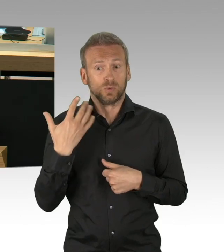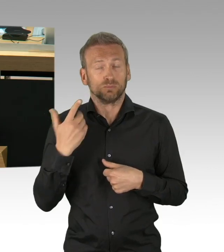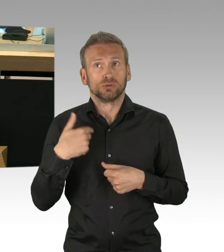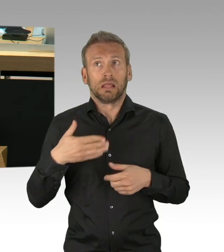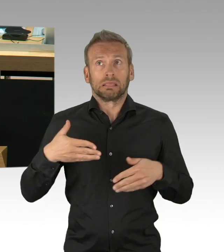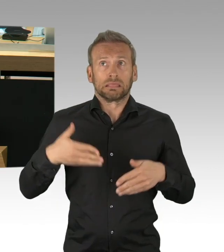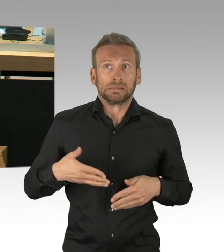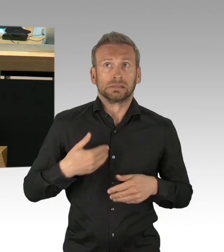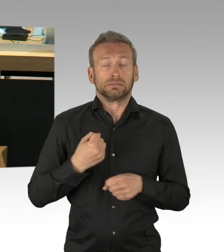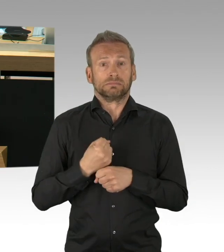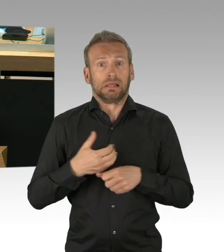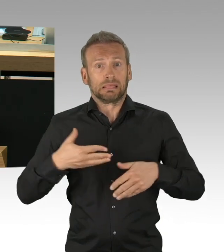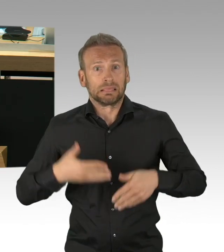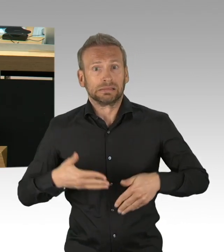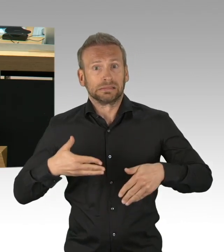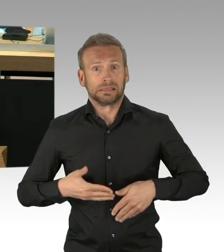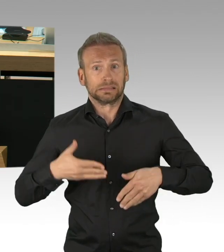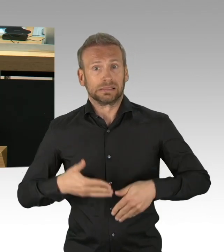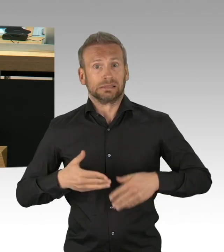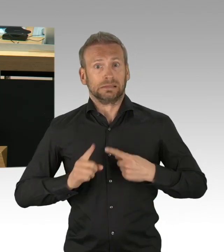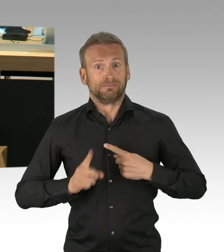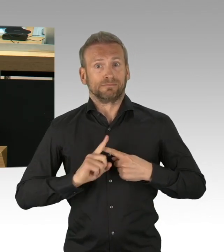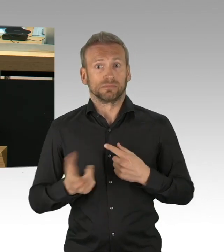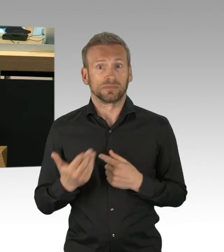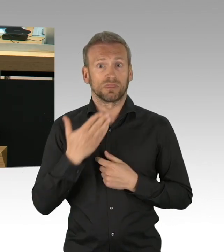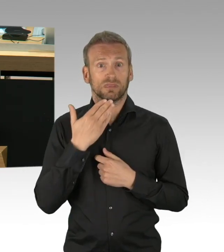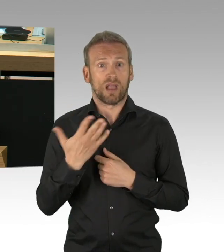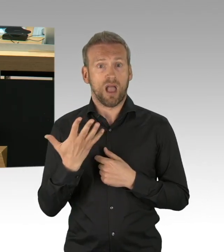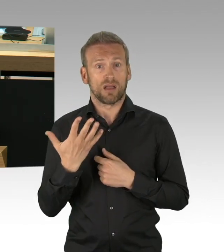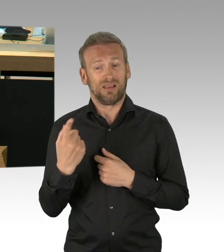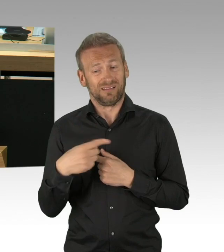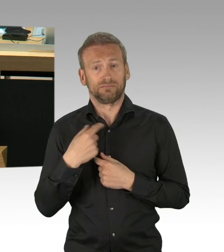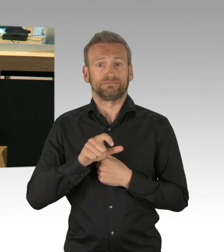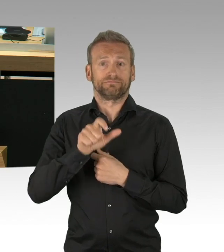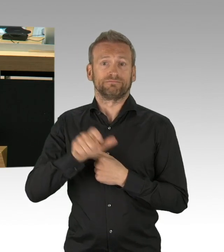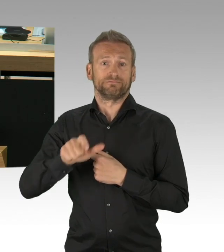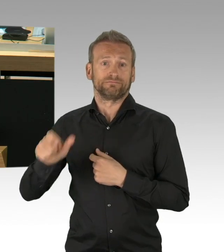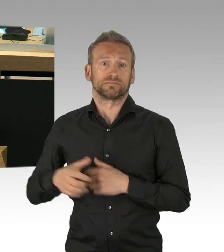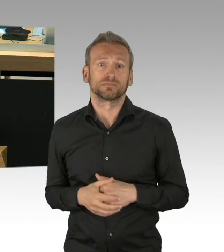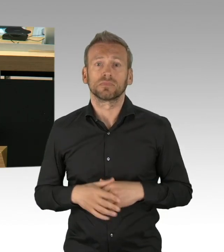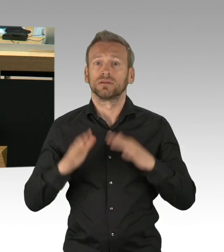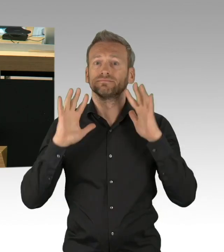sich so gut wie möglich isolieren sollten, freiwillig. Mit oftmals auch Angst um sich und ihre Liebsten.